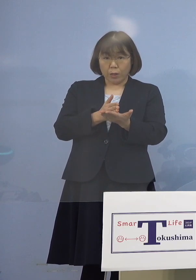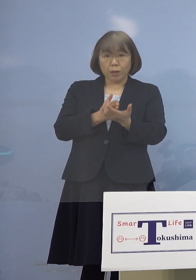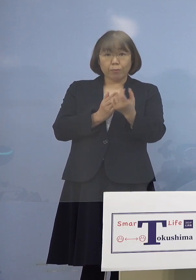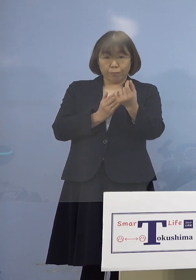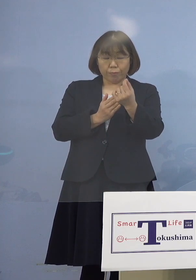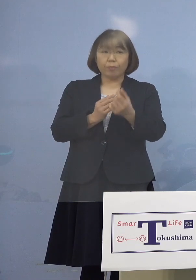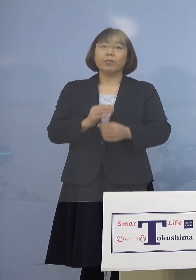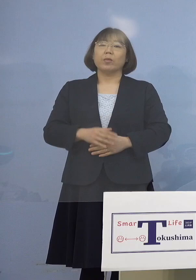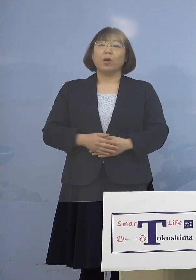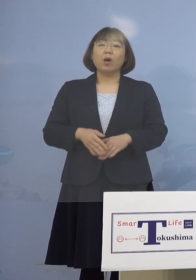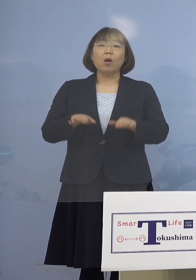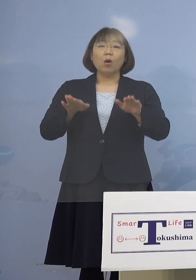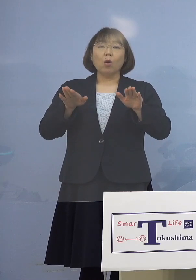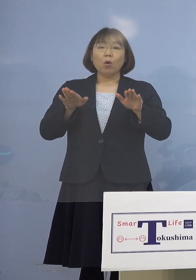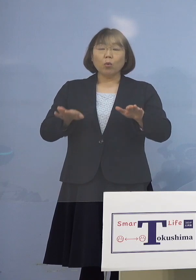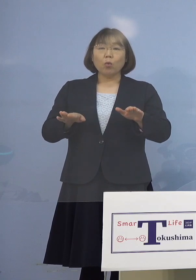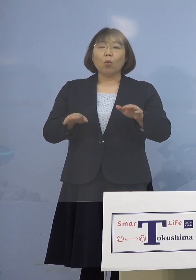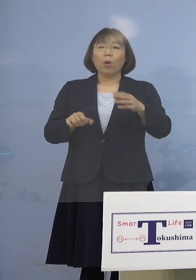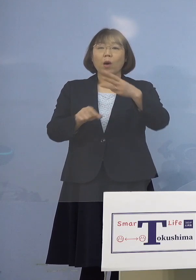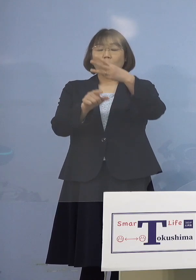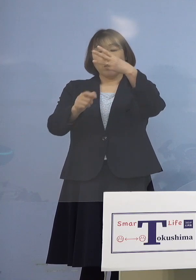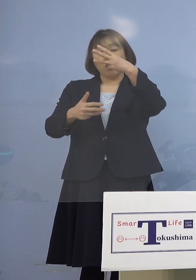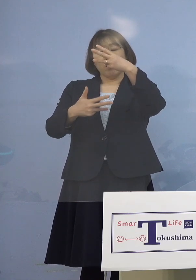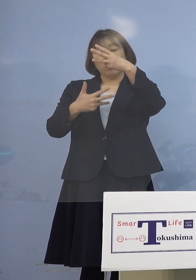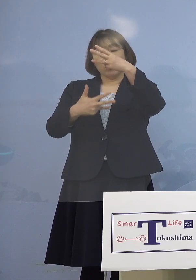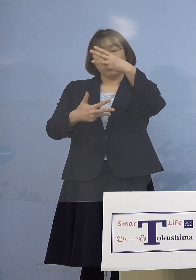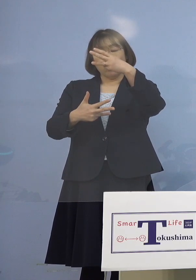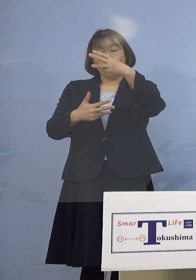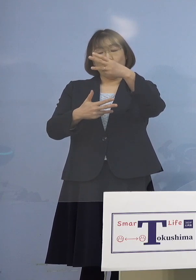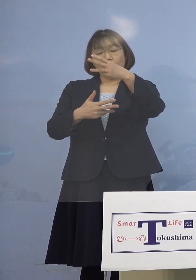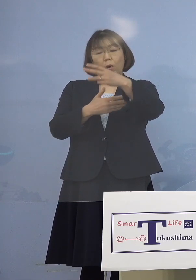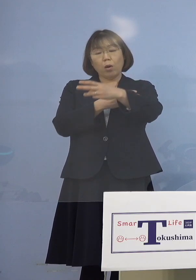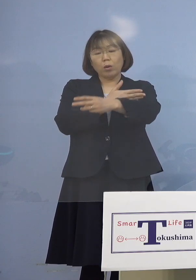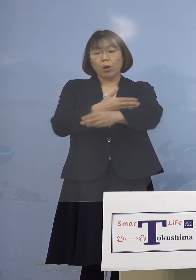今日8日でだいぶ時間が 経っているんですけれども